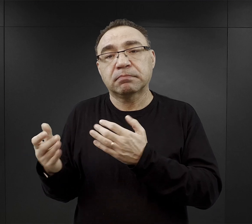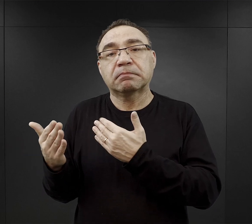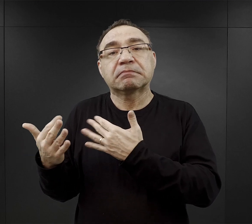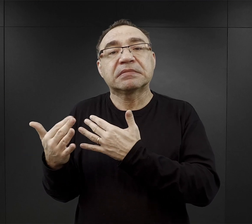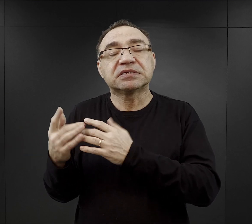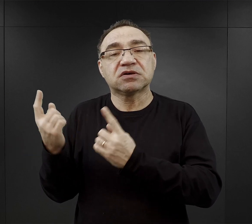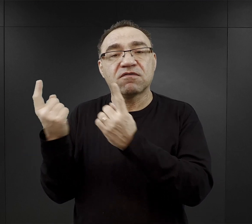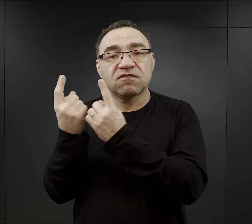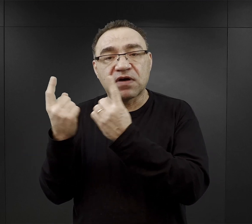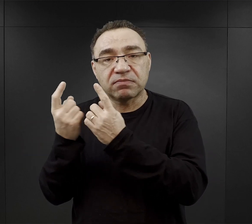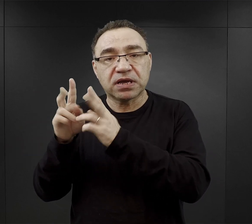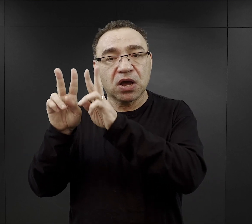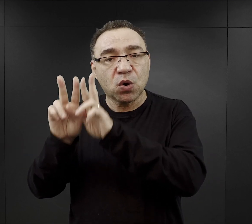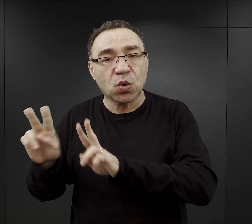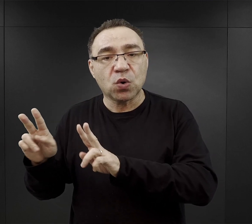przy hutach, czy przy kopalniach.